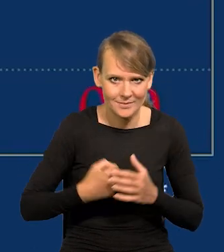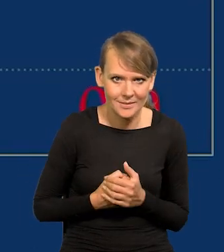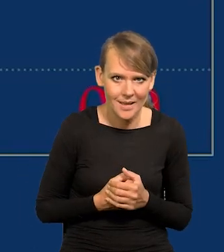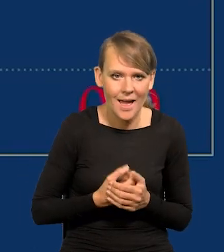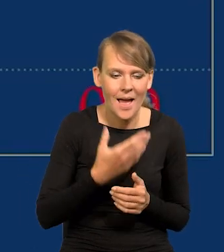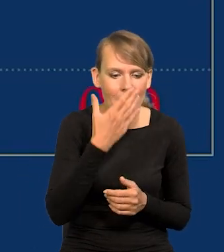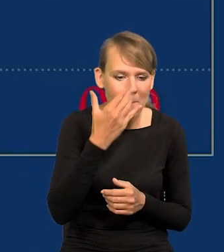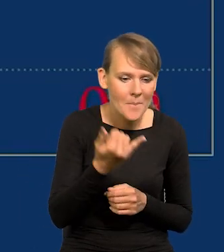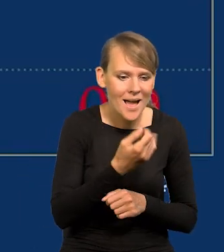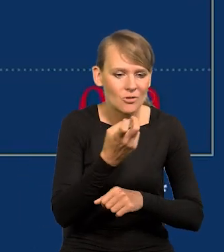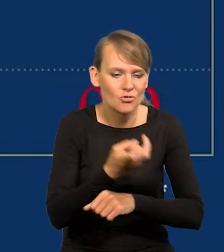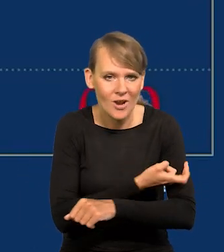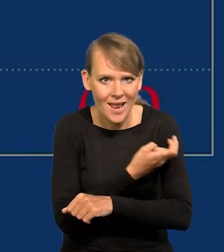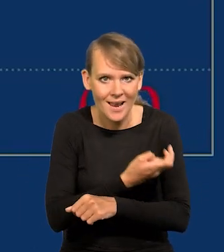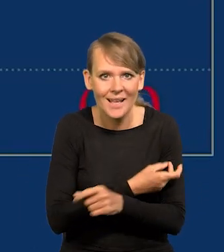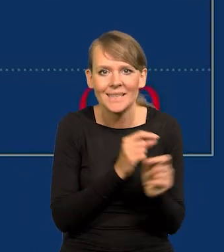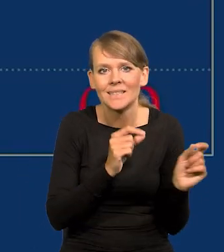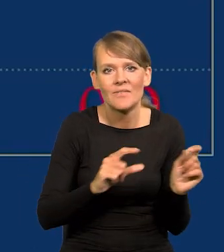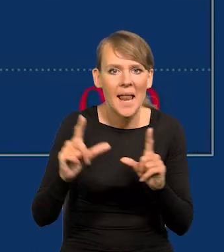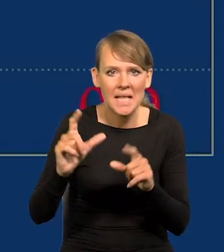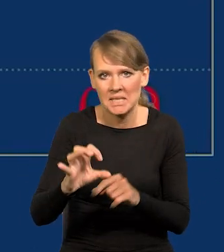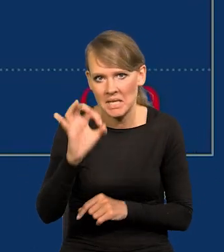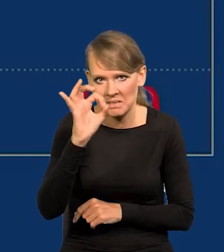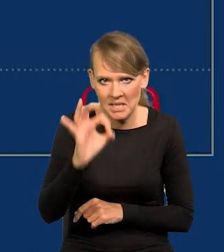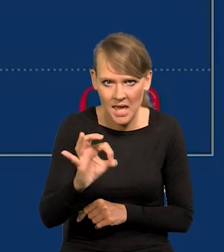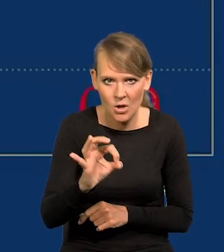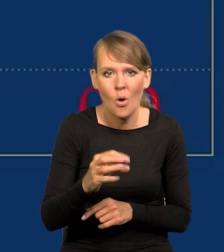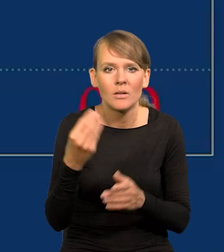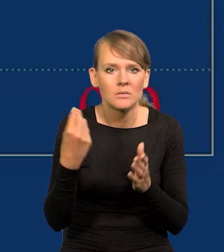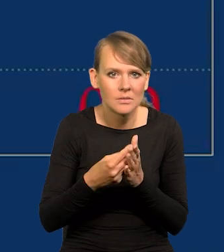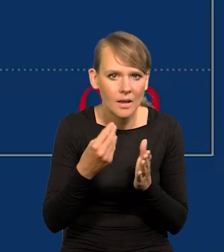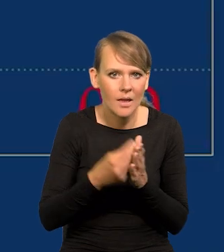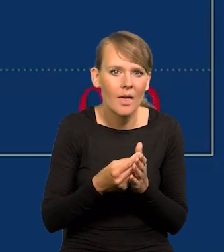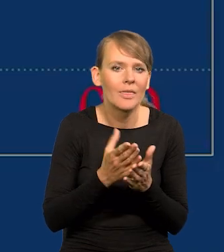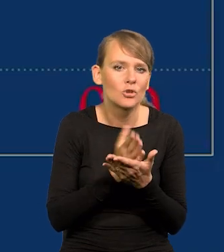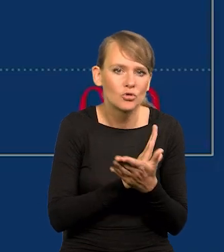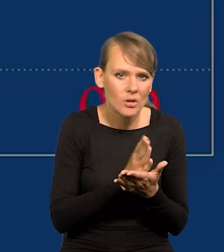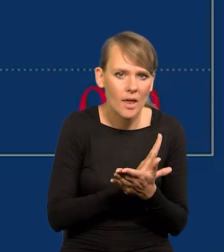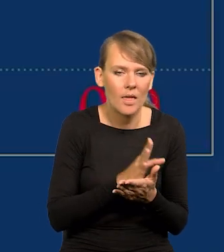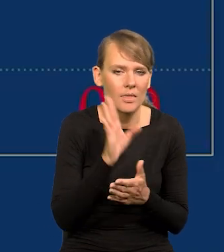Maj, czerwiec inflacja wynosi zero. Ceny stoją w miejscu, średnie, przeciętne.